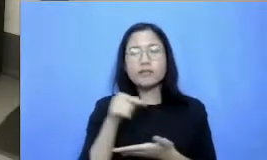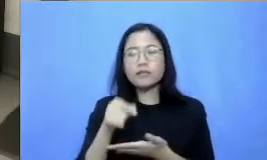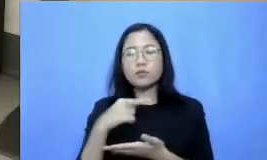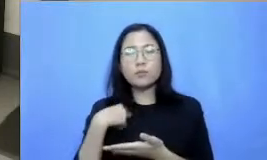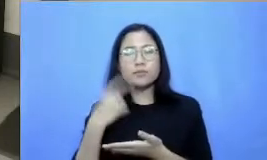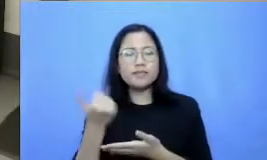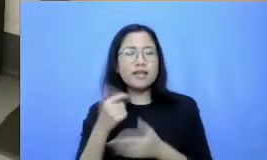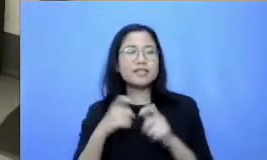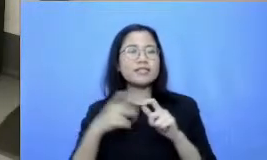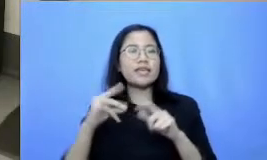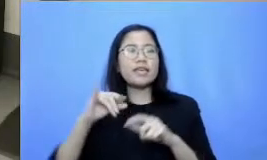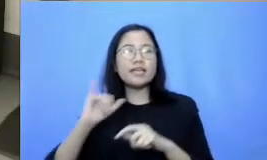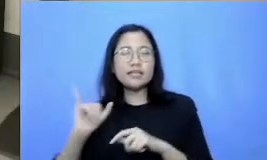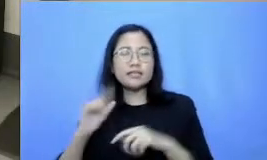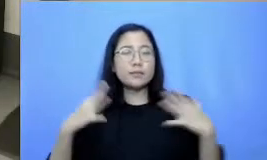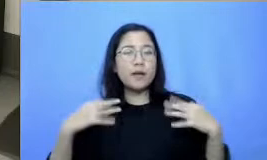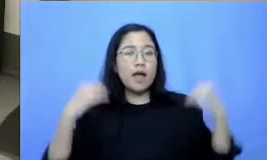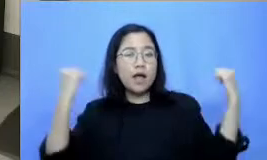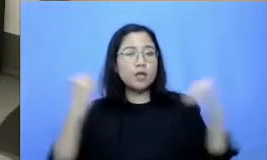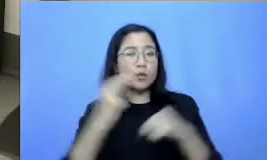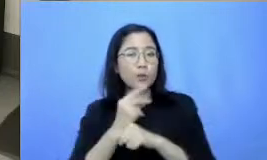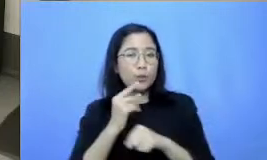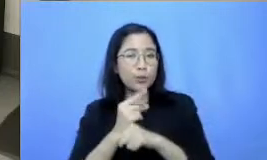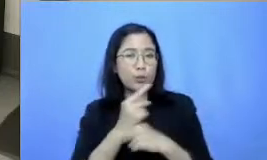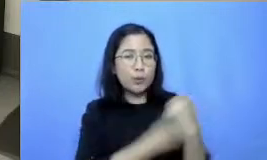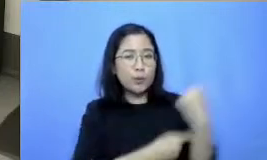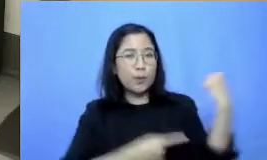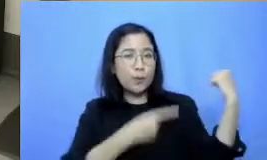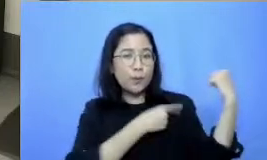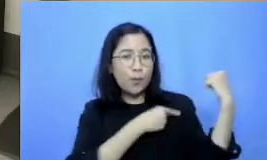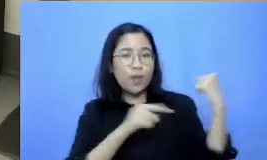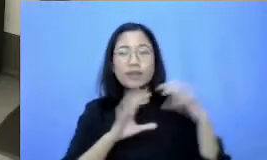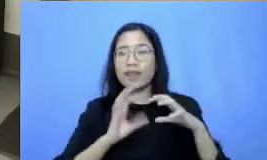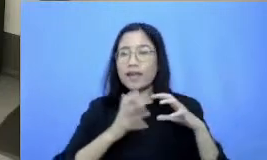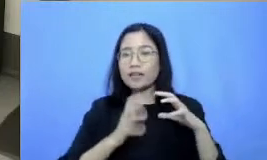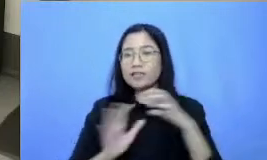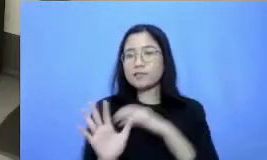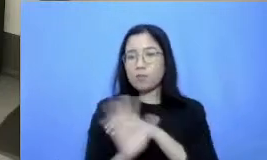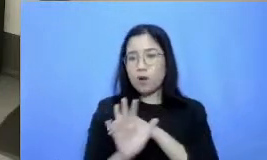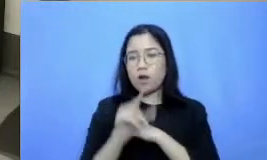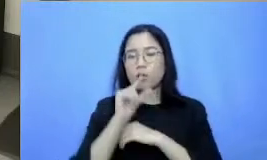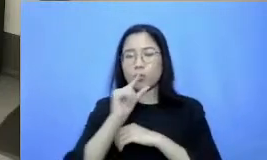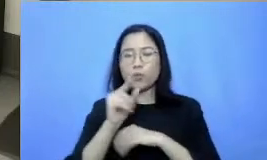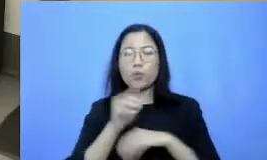nonteknis bagi adaptasi teknologi baik kalau begitu kita akan langsung menuju ke segmen